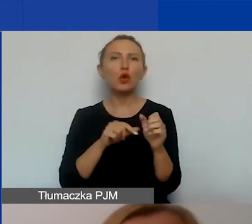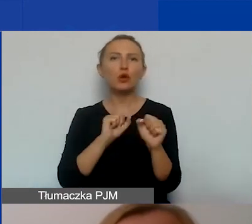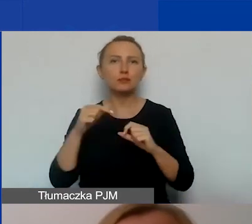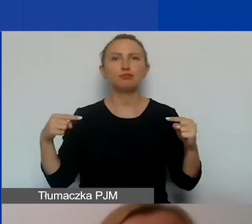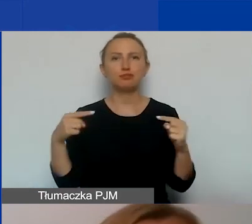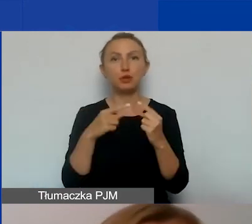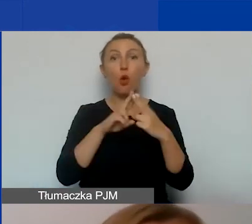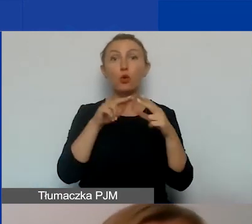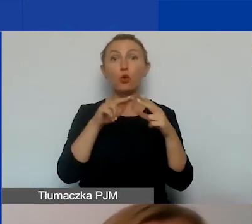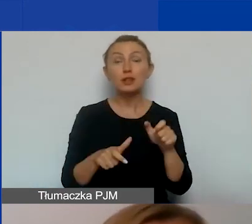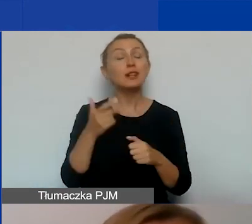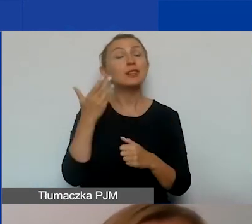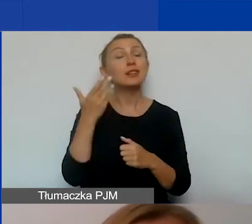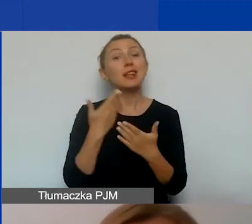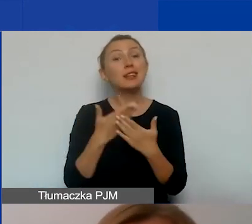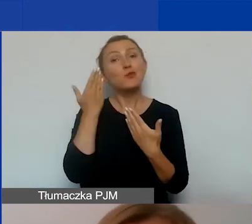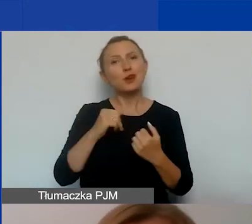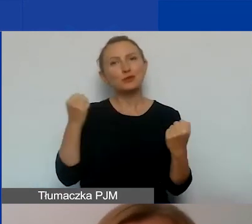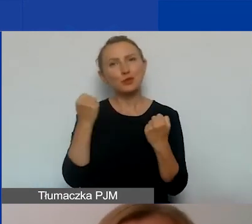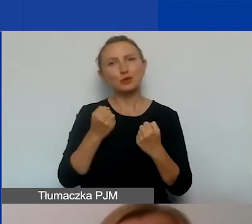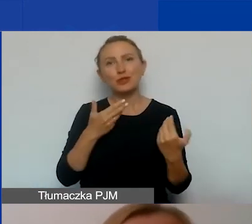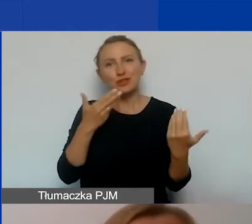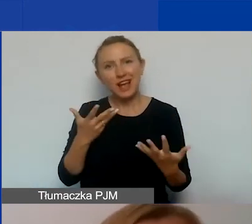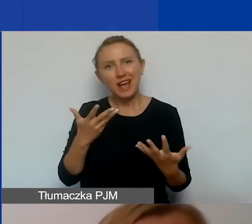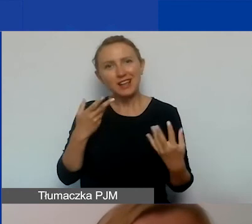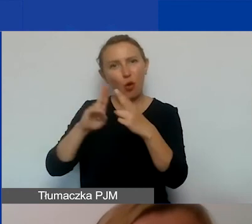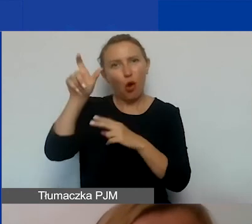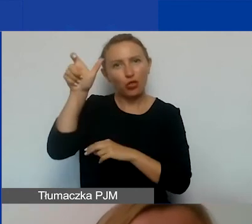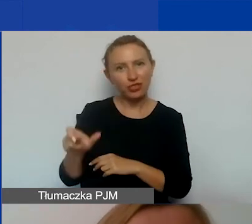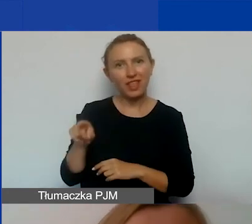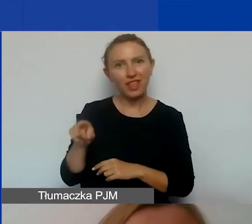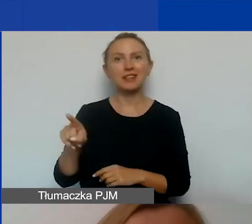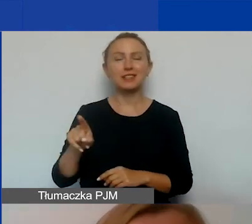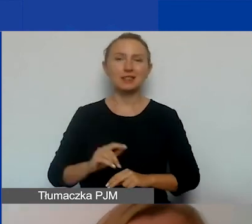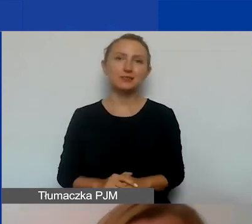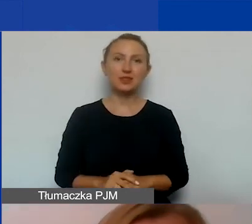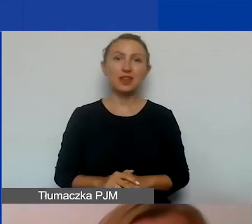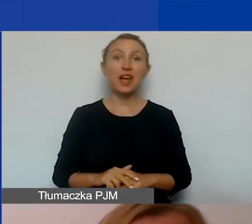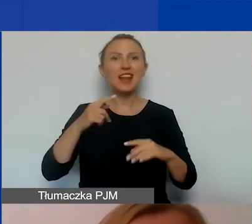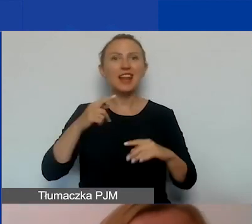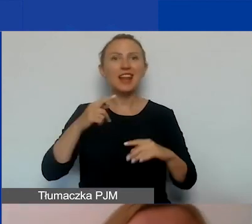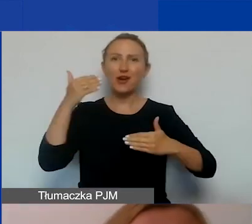Dlatego bardzo mocno zachęcamy do kontaktu z nimi. A tymczasem ja już kończę moją prezentację